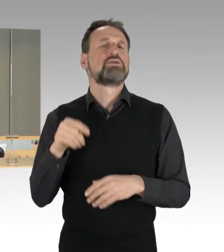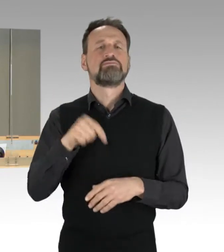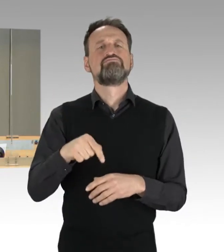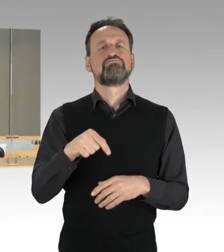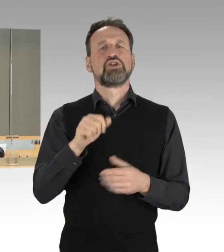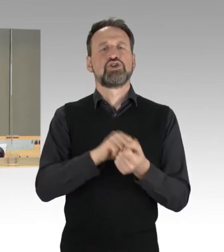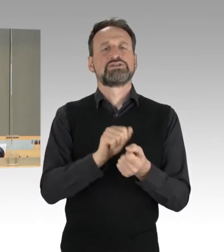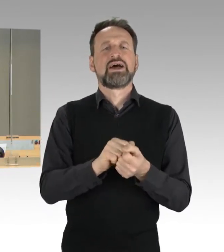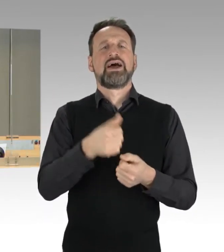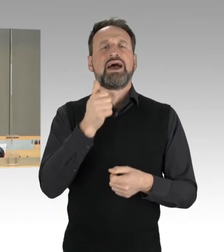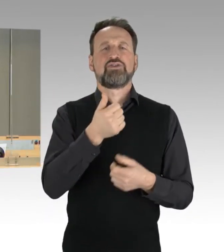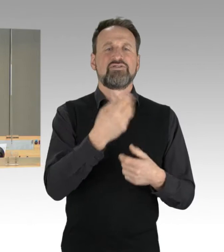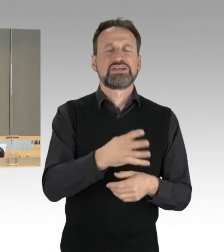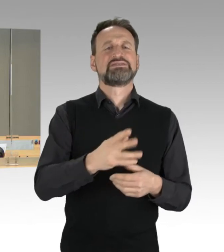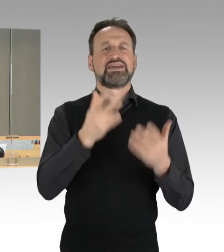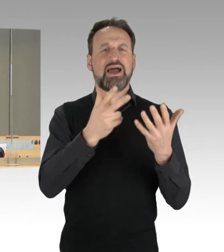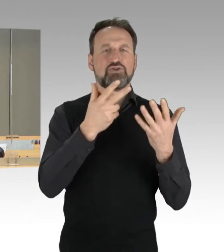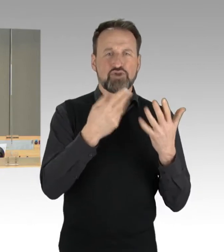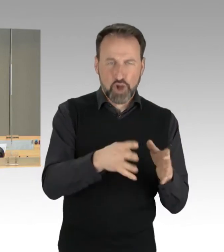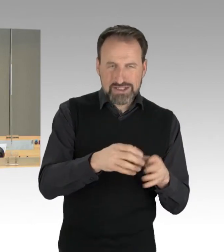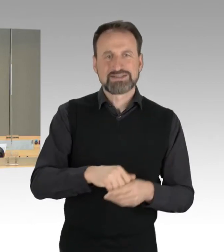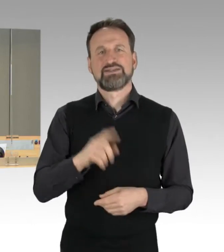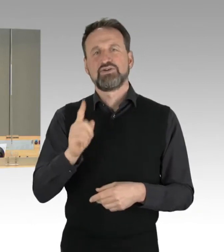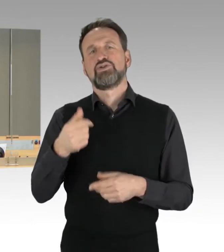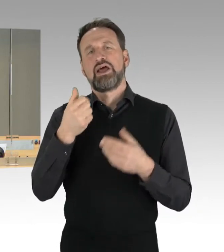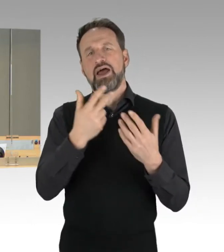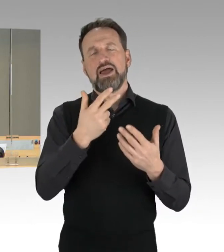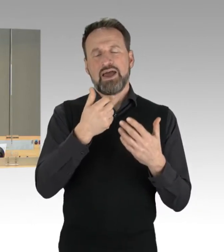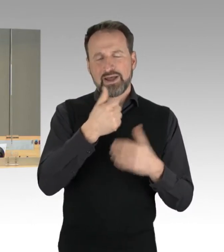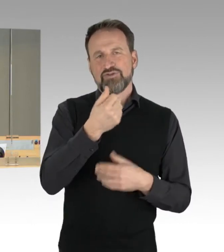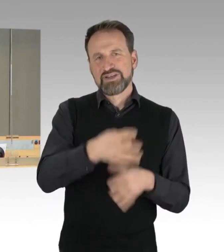das sind die Haushalts- und Vermögens-Rechnungen von Berlin für die Haushaltsjahre 2019 und 2020